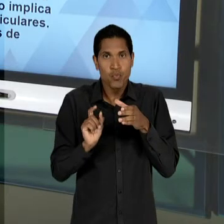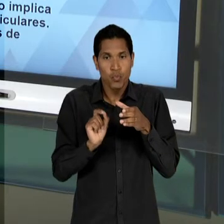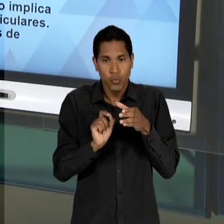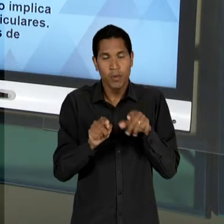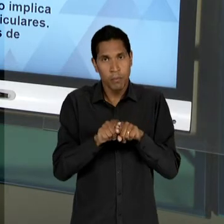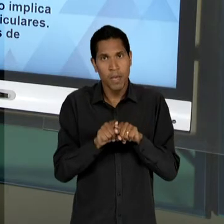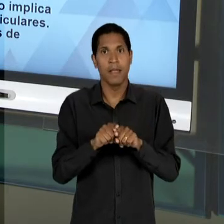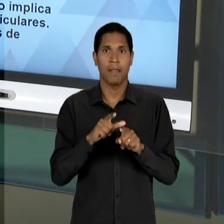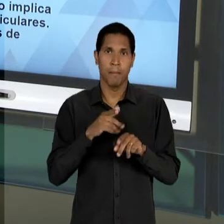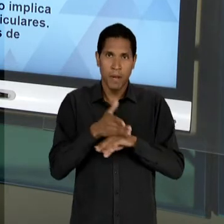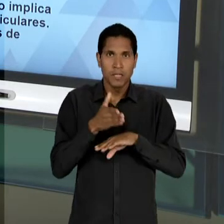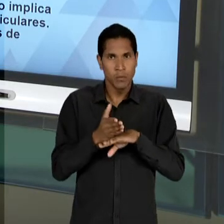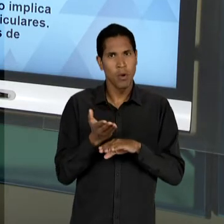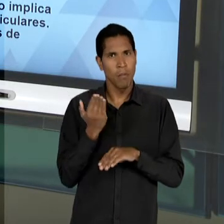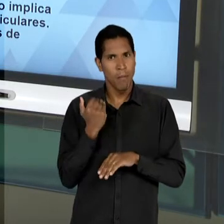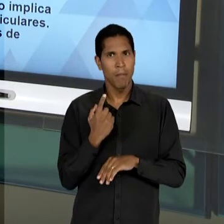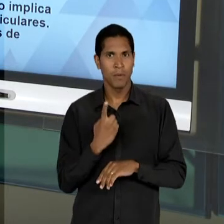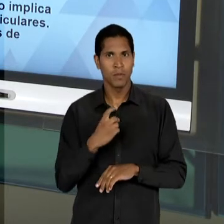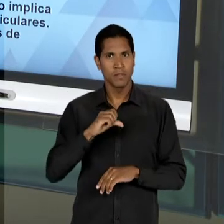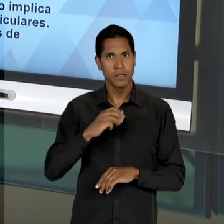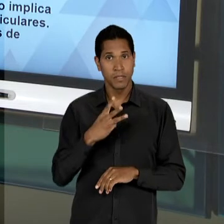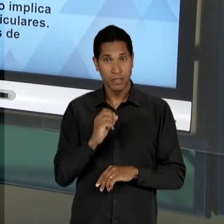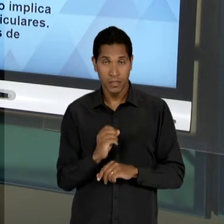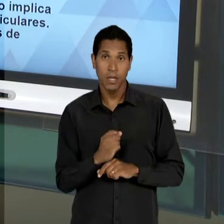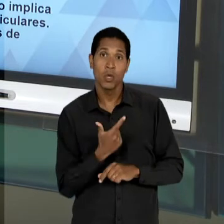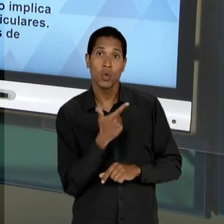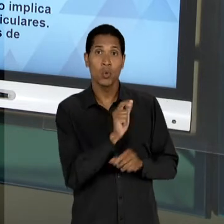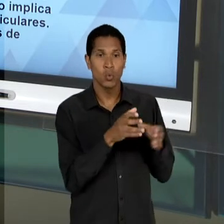DE 30 E OUTROS INTELECTUAIS QUE VÃO ADERINDO A